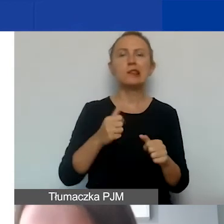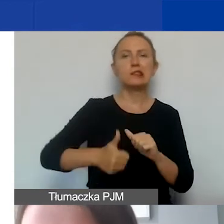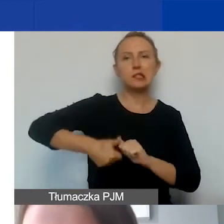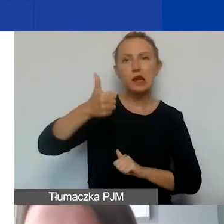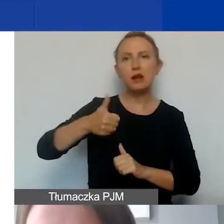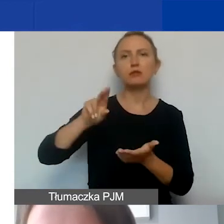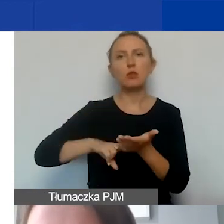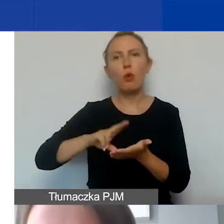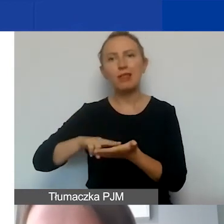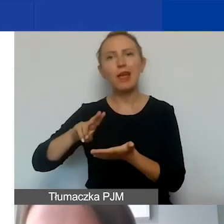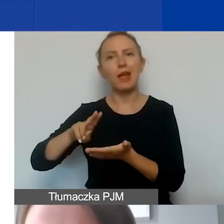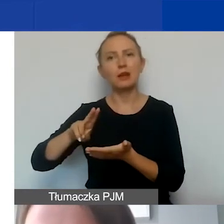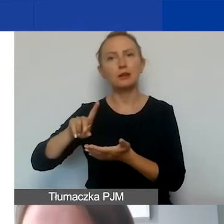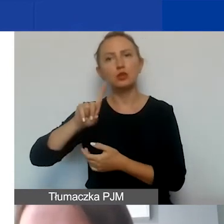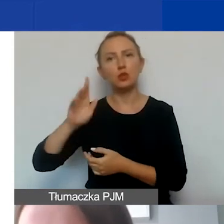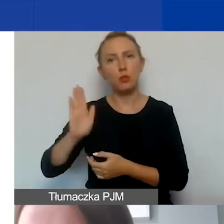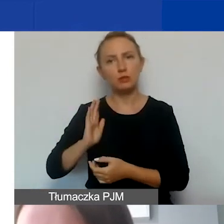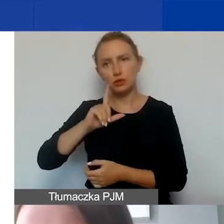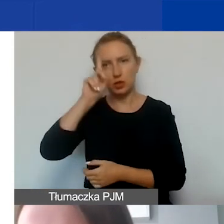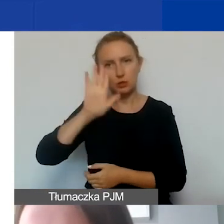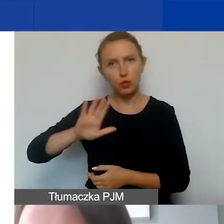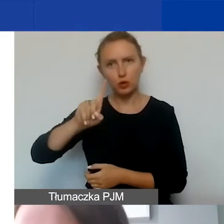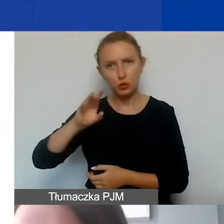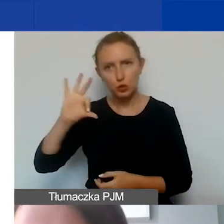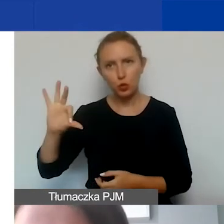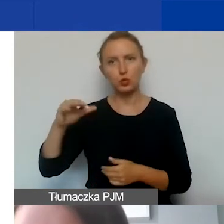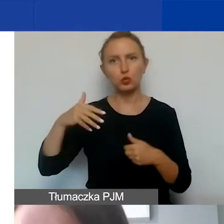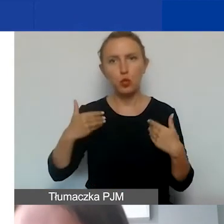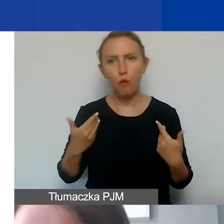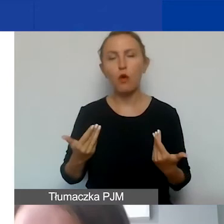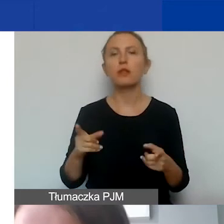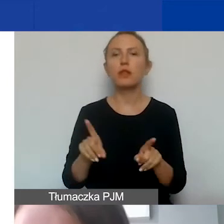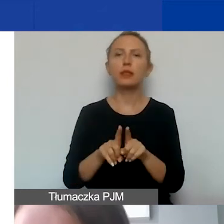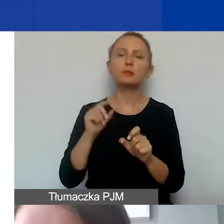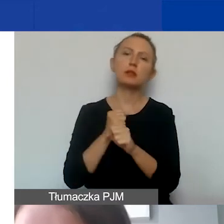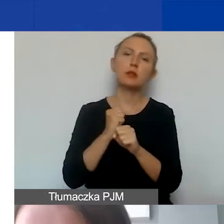składek na ubezpieczenia społeczne, zdrowotne, a także Pracownicze Plany Kapitałowe.